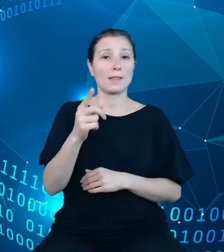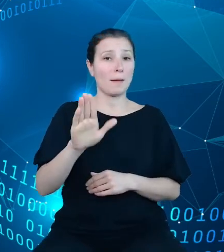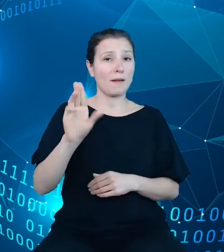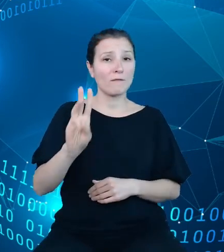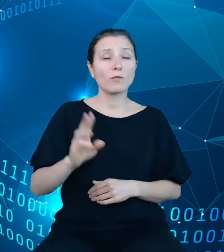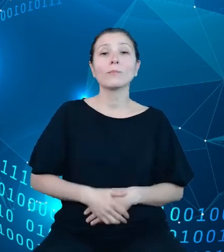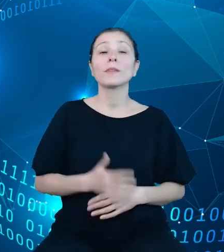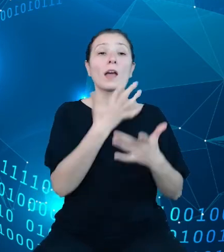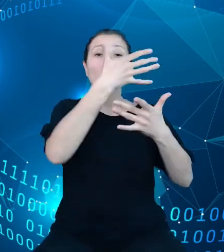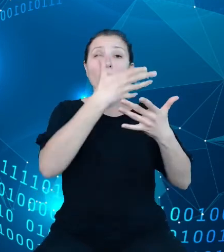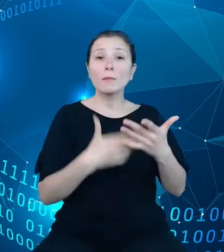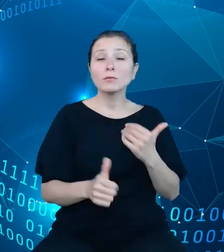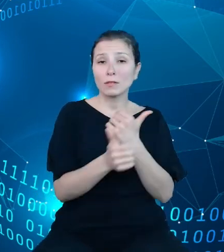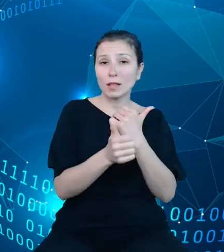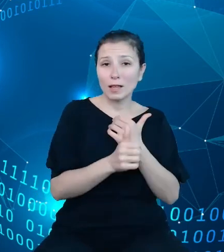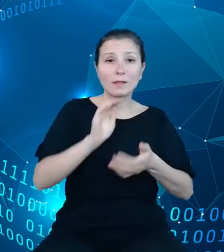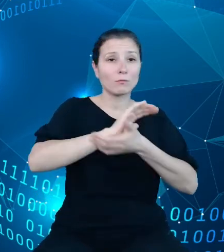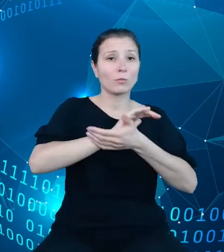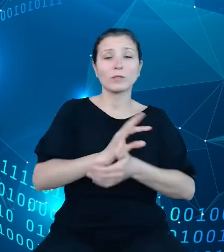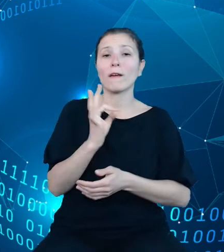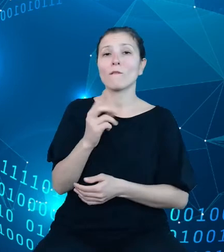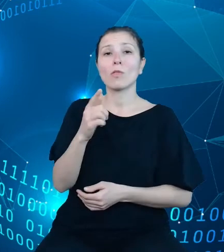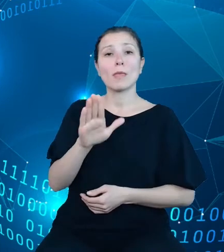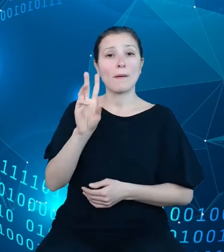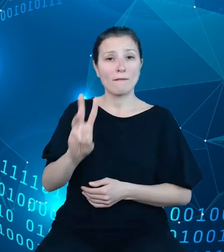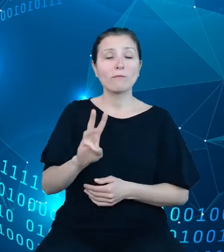publikacyjnych dziedzinowych baz wiedzy jest umiejscowione w ramach składnicy